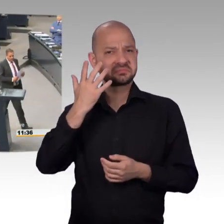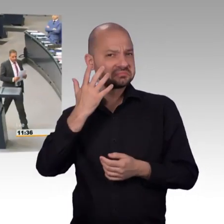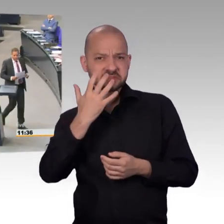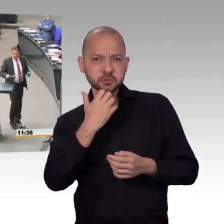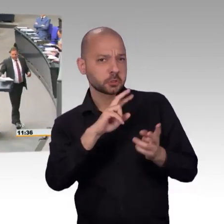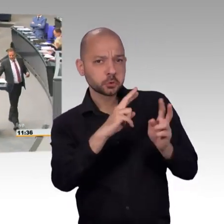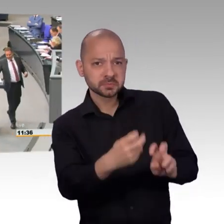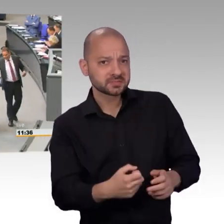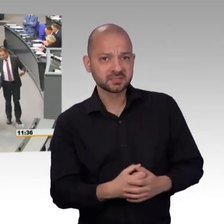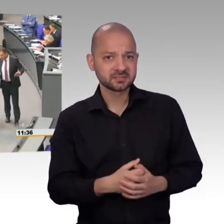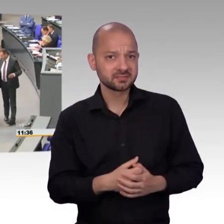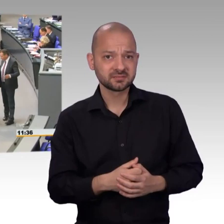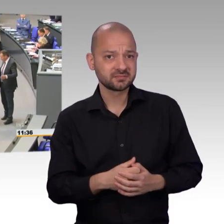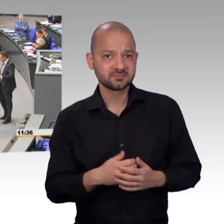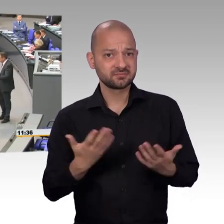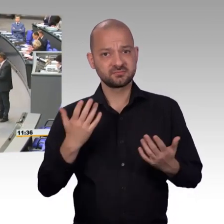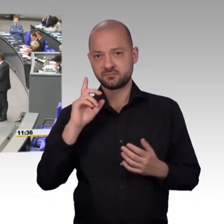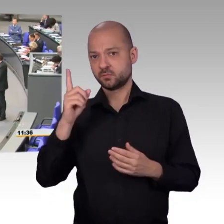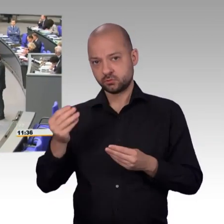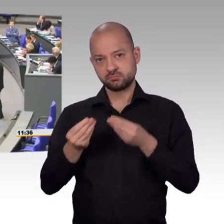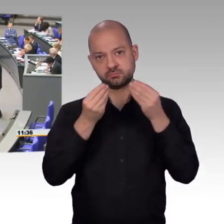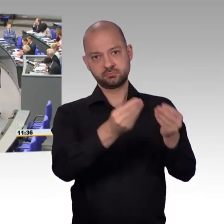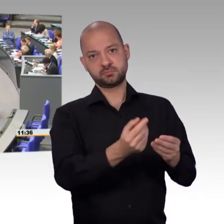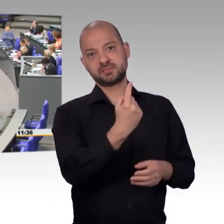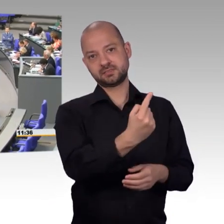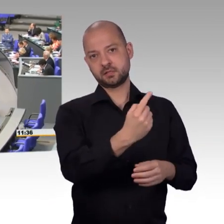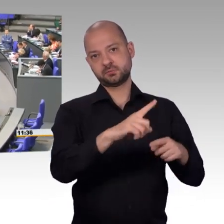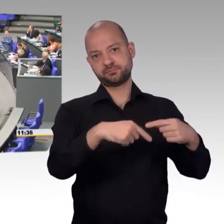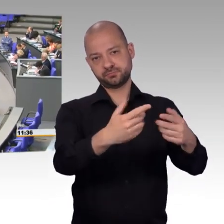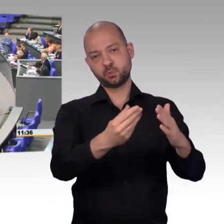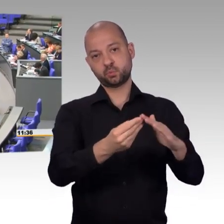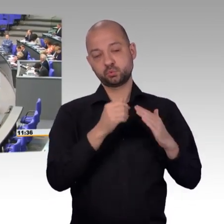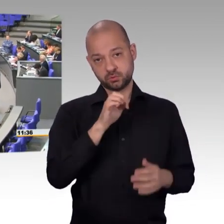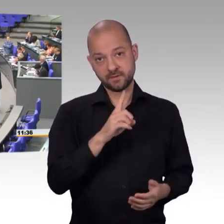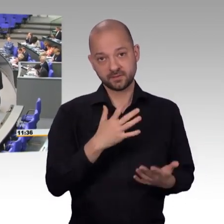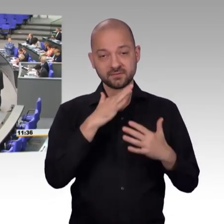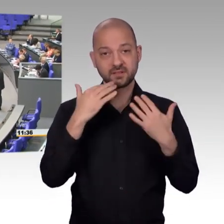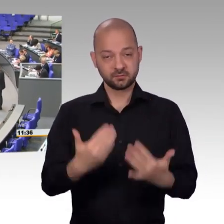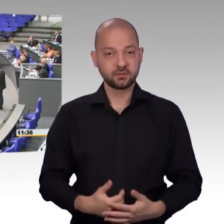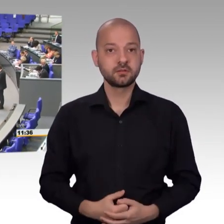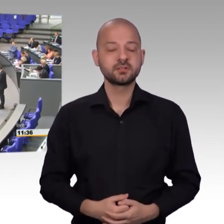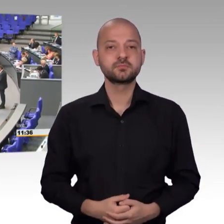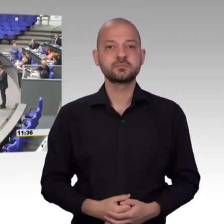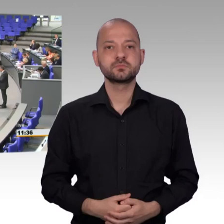[Rednerwechsel] Sehr geehrter Herr Präsident, meine sehr geehrten Damen und Herren, vor allen Dingen liebe Kolleginnen und Kollegen im Petitionsausschuss,